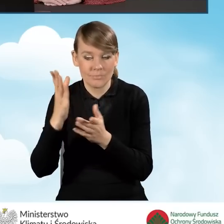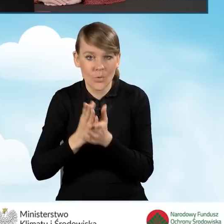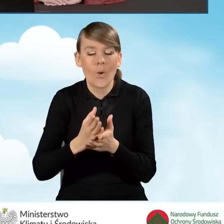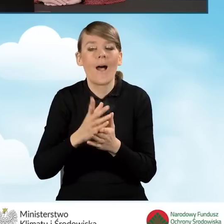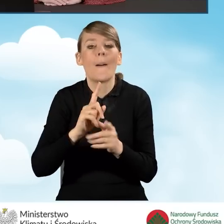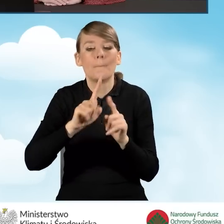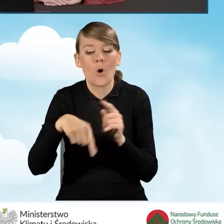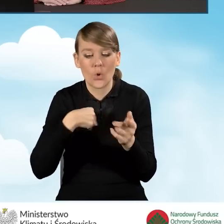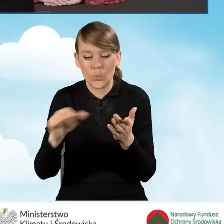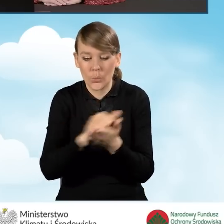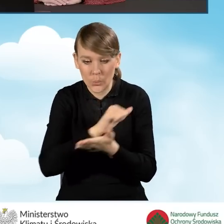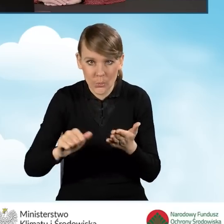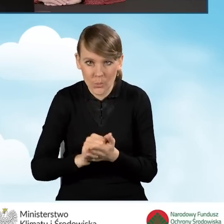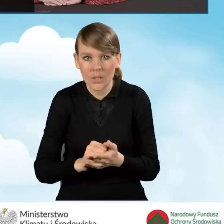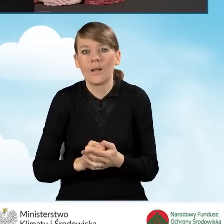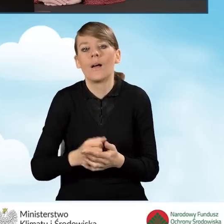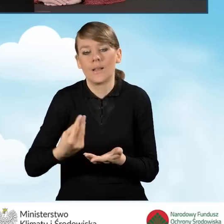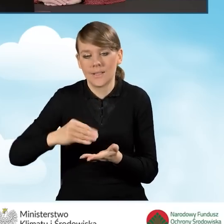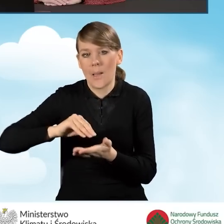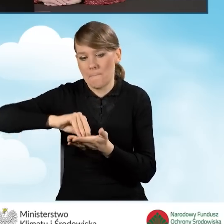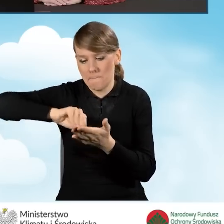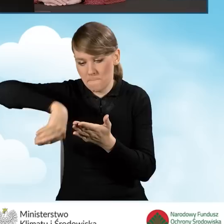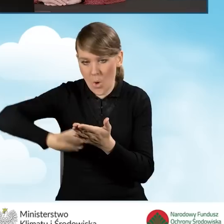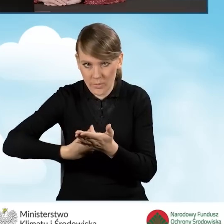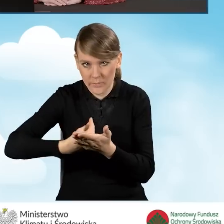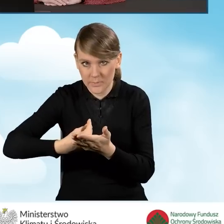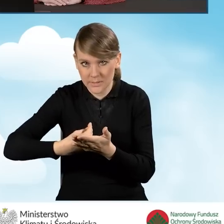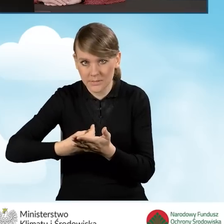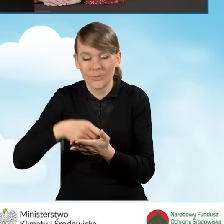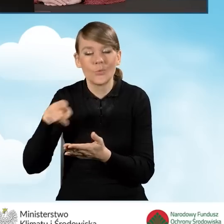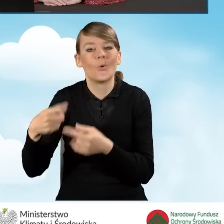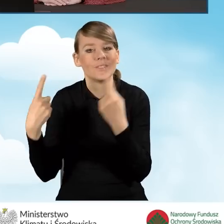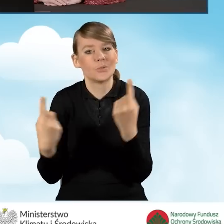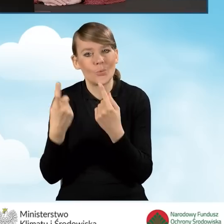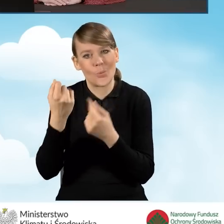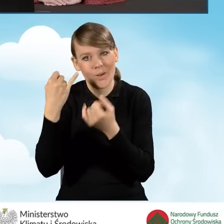drukujemy wniosek i podpisujemy go osobiście. Tu mamy sytuację troszeczkę inną,